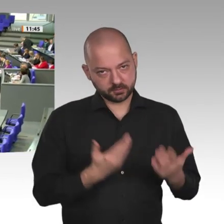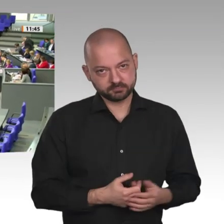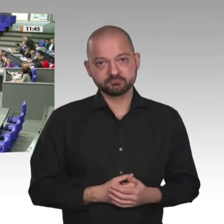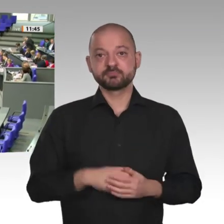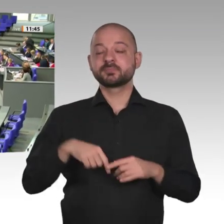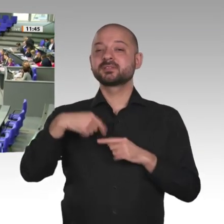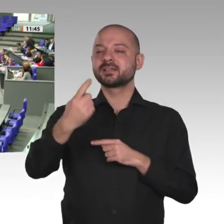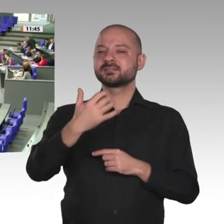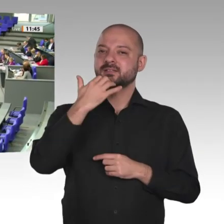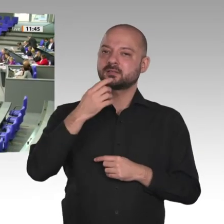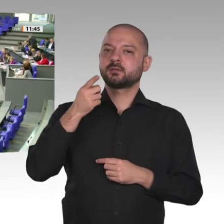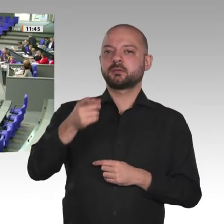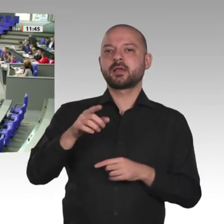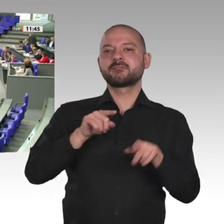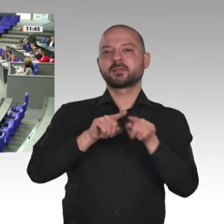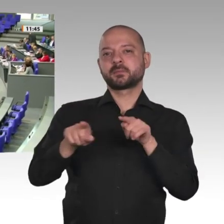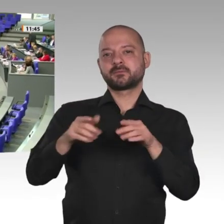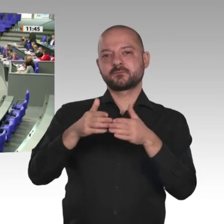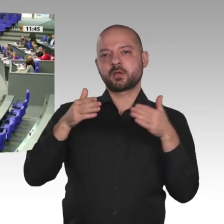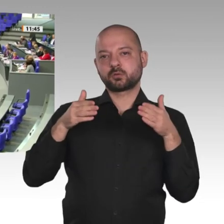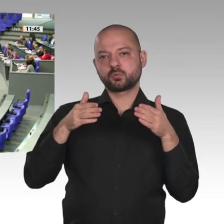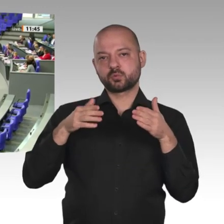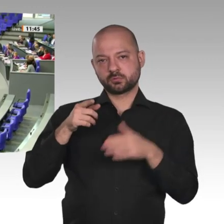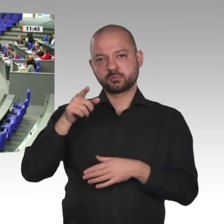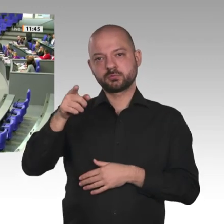Sehr geehrte Frau Präsident! Liebe Kolleginnen und Kollegen! Werte Gäste! Präsidentin!